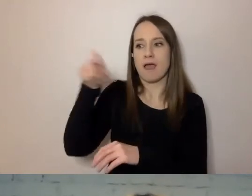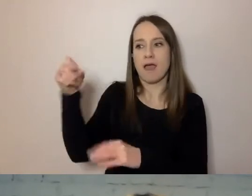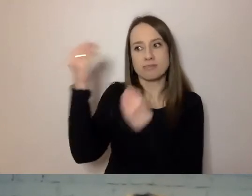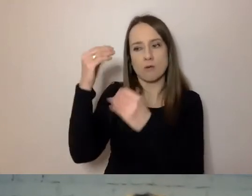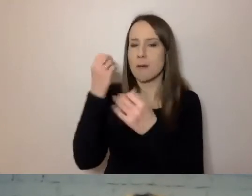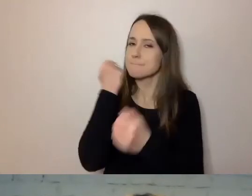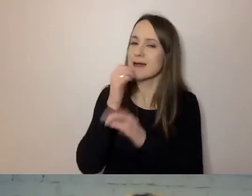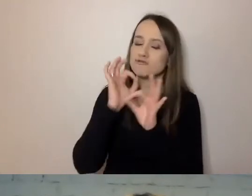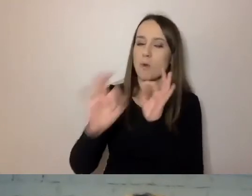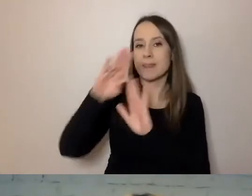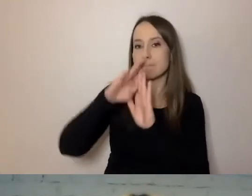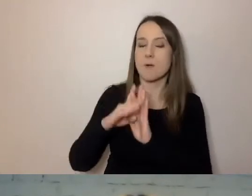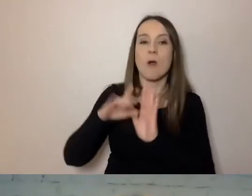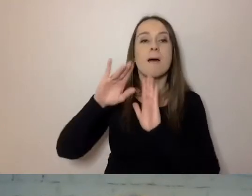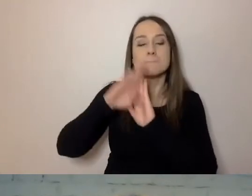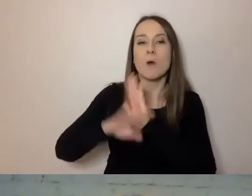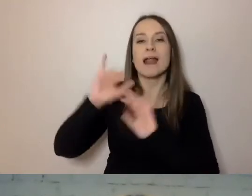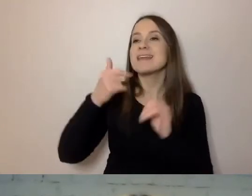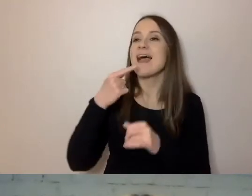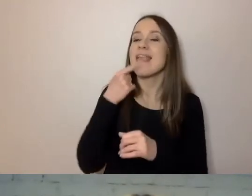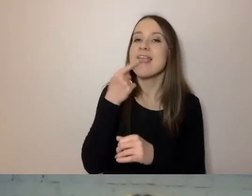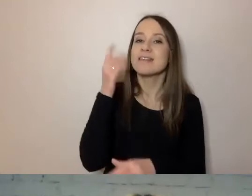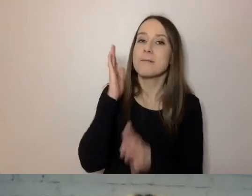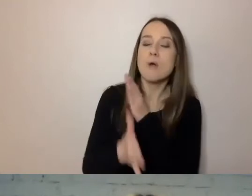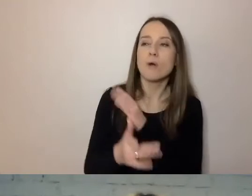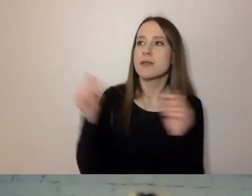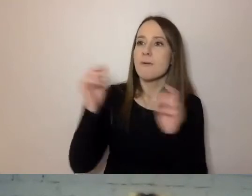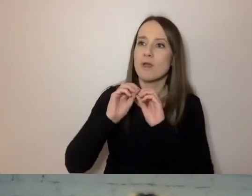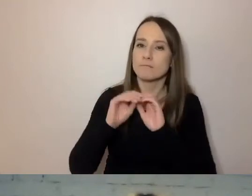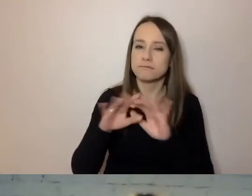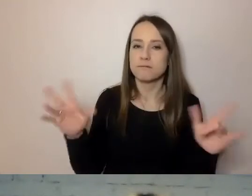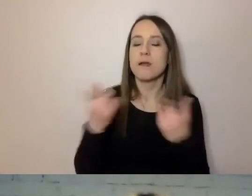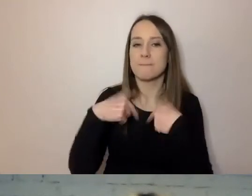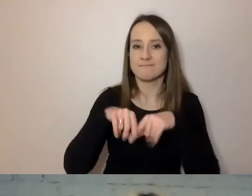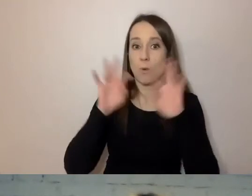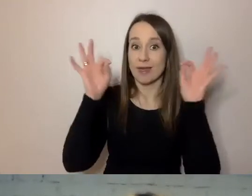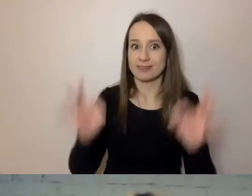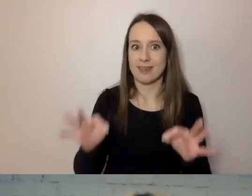jak prosty język w instytucjach wdrażać. My realizujemy ten wrocławski program.